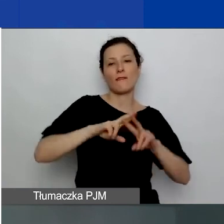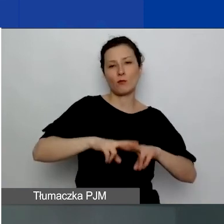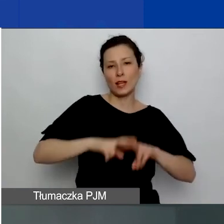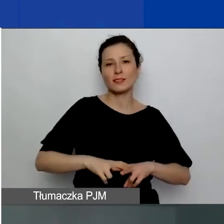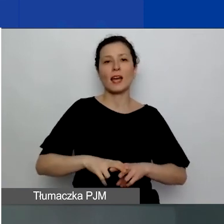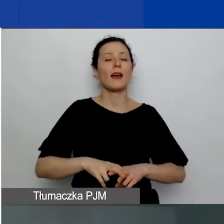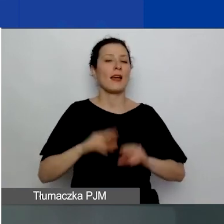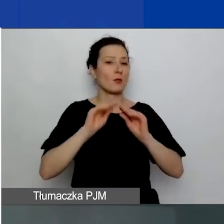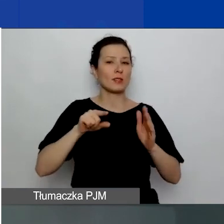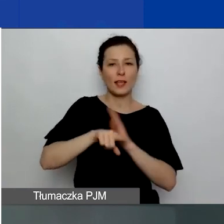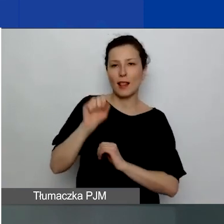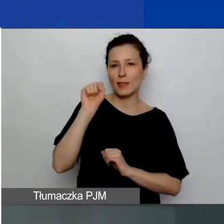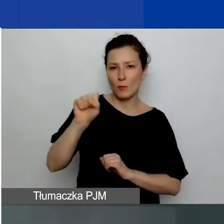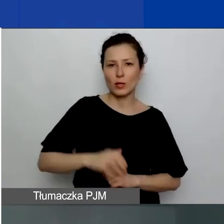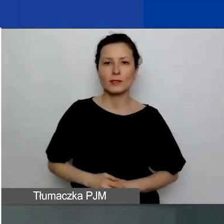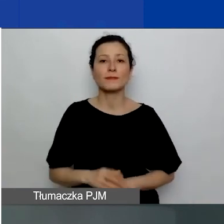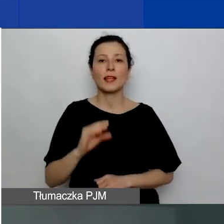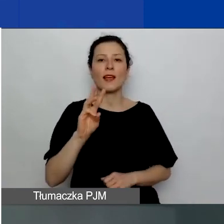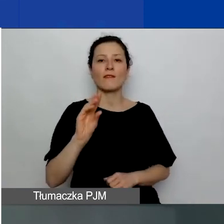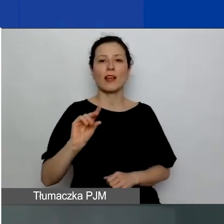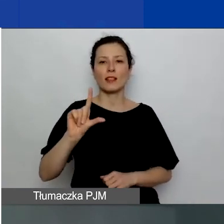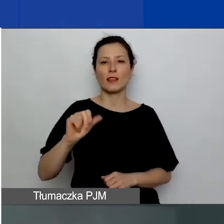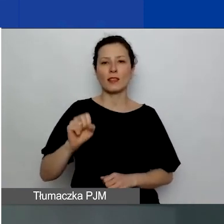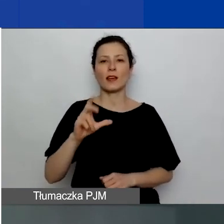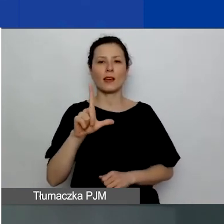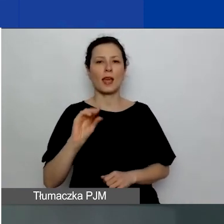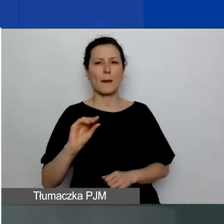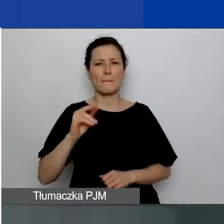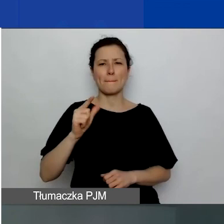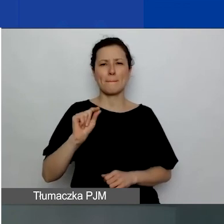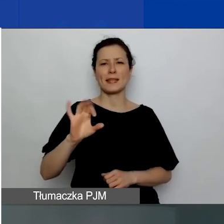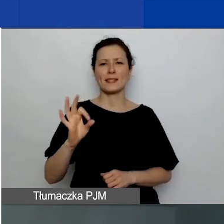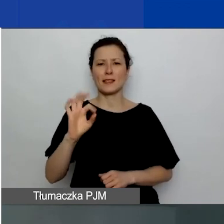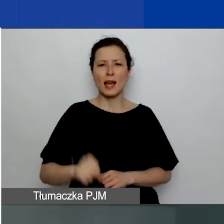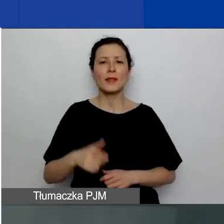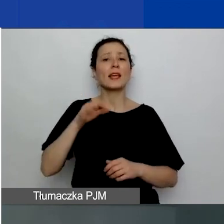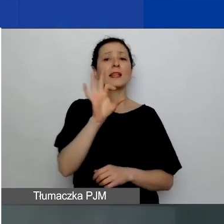Ewelina Kempista jest specjalistką ds. procedur grantowych w programie